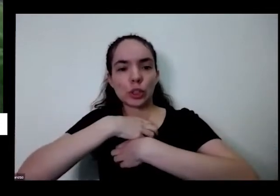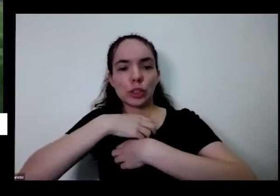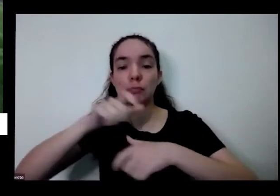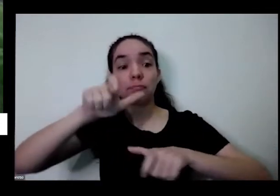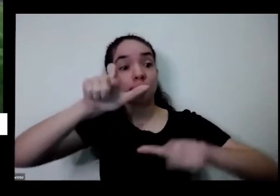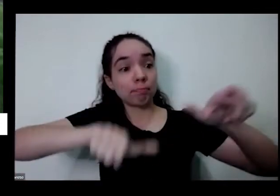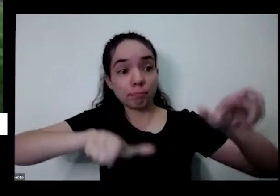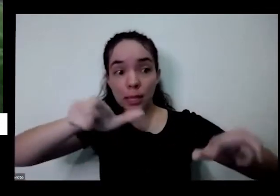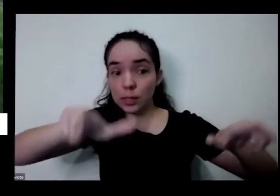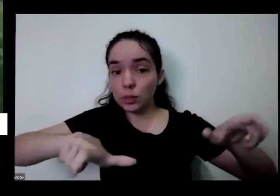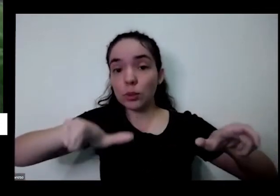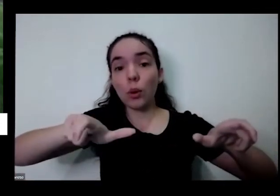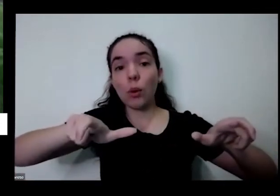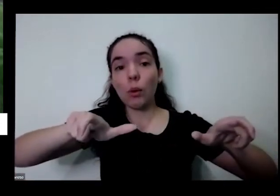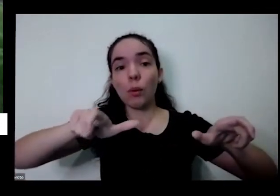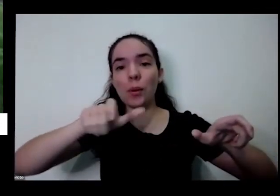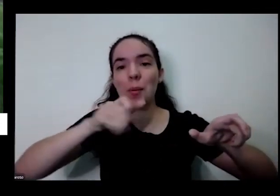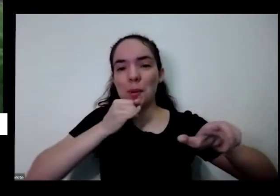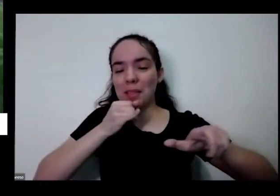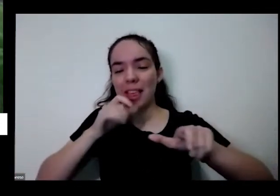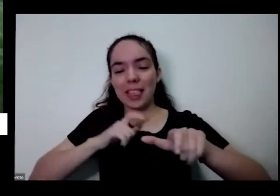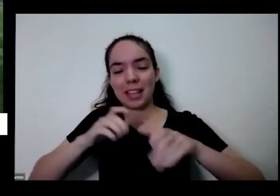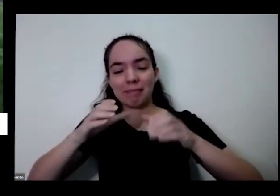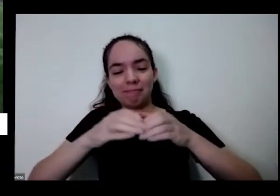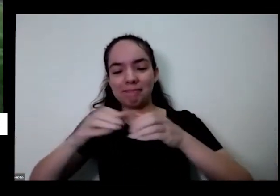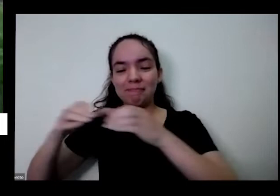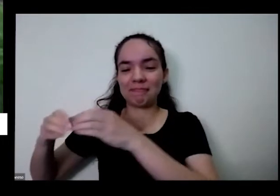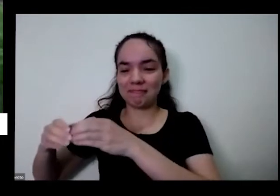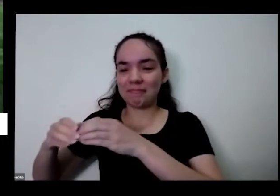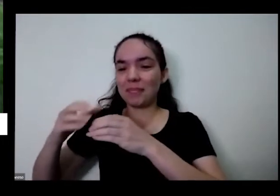tem jeito tem Cebolinha do jeito que esse bolinho de outro jeito tem jeito não tem